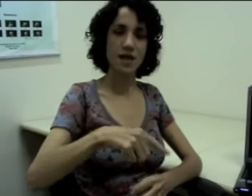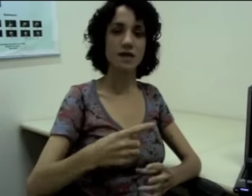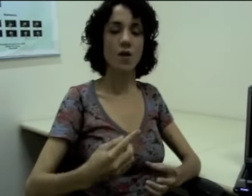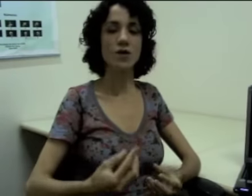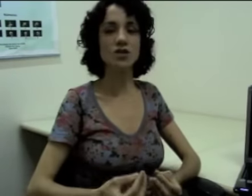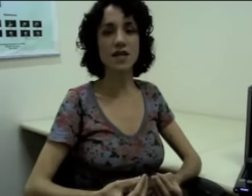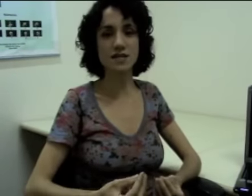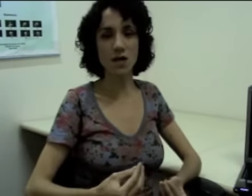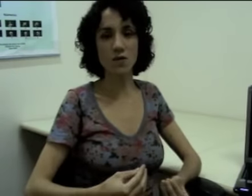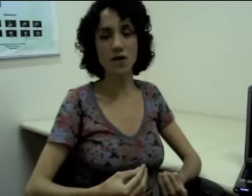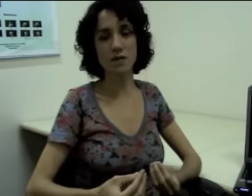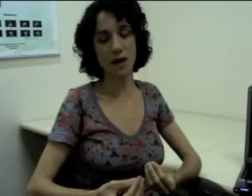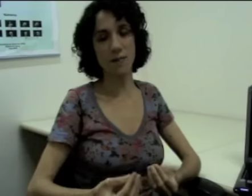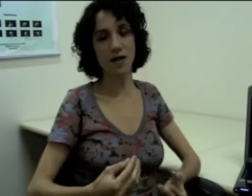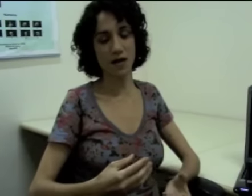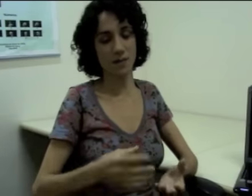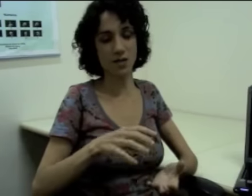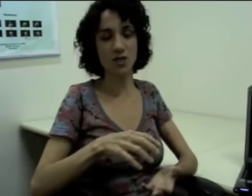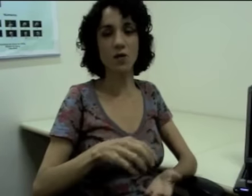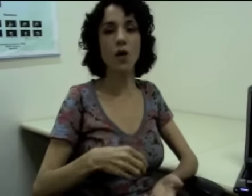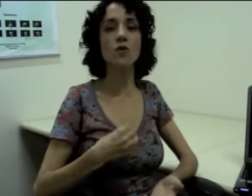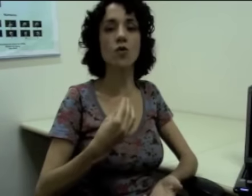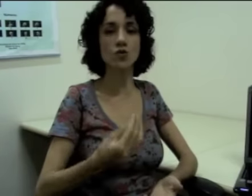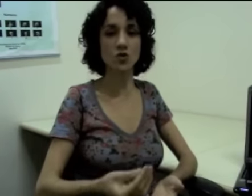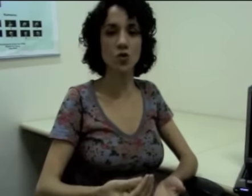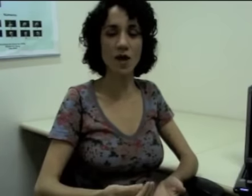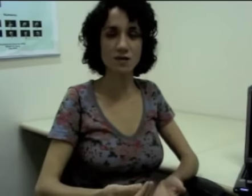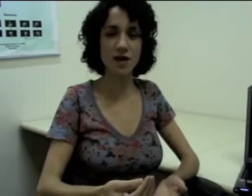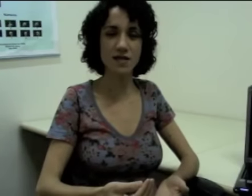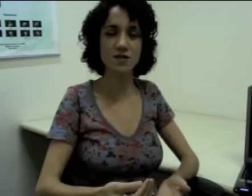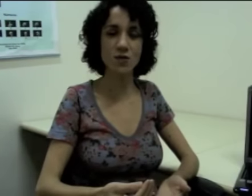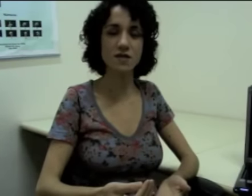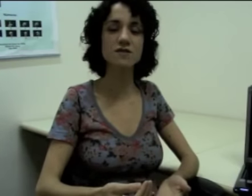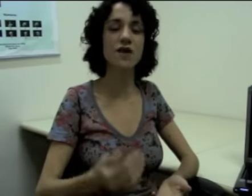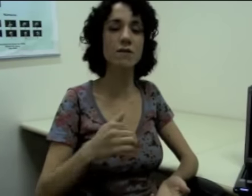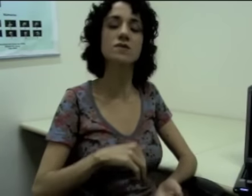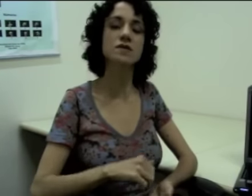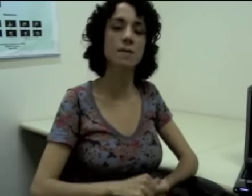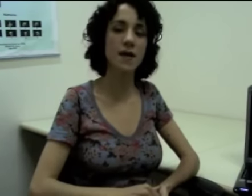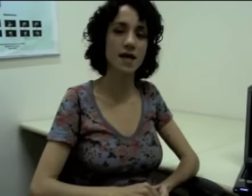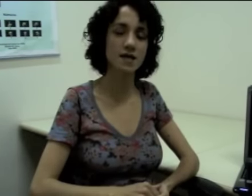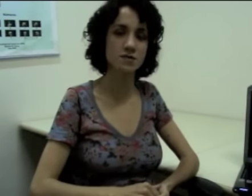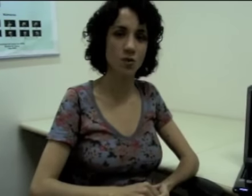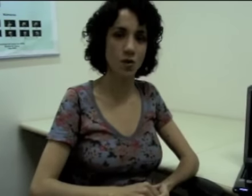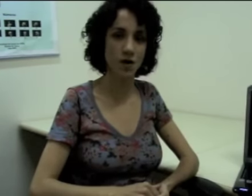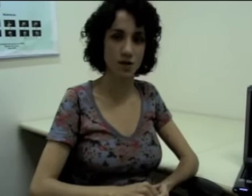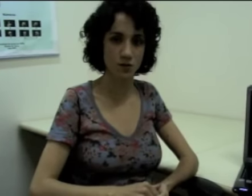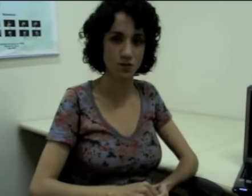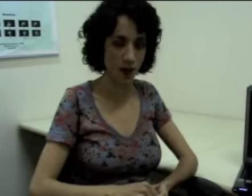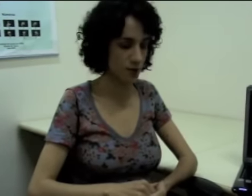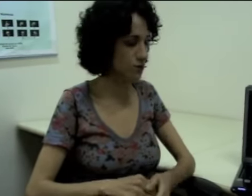Então a direção a partir da qual eu construo as frases com esses verbos também explora do espaço.